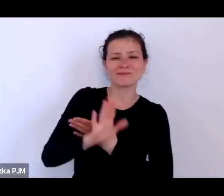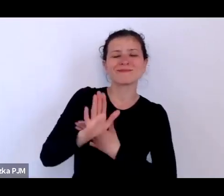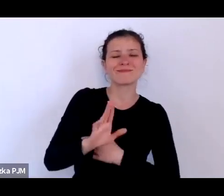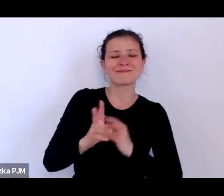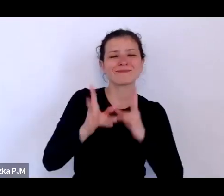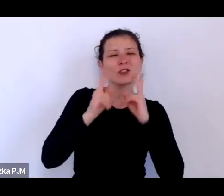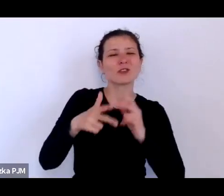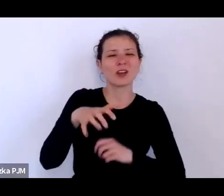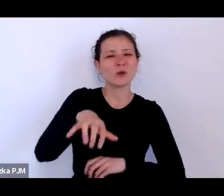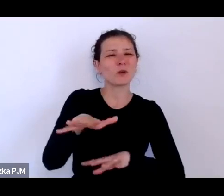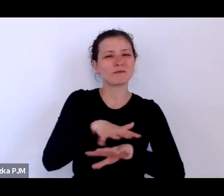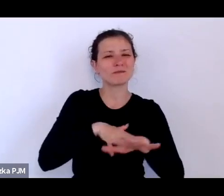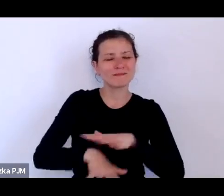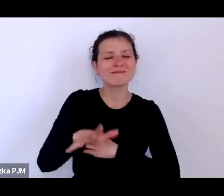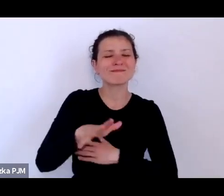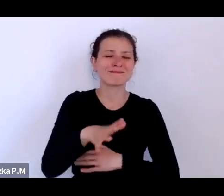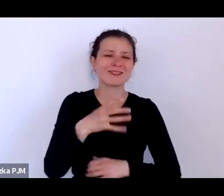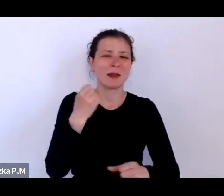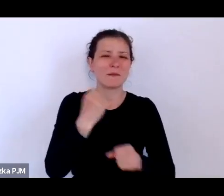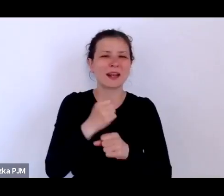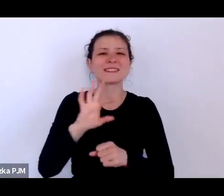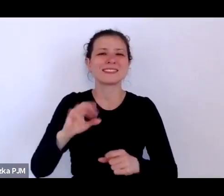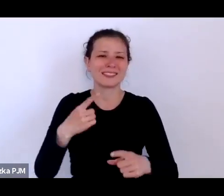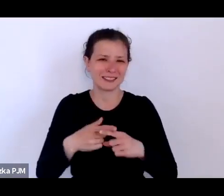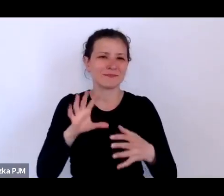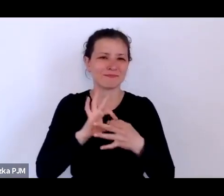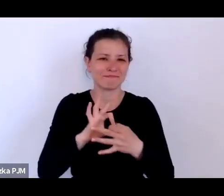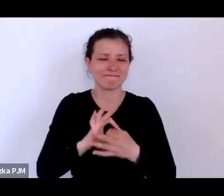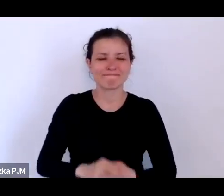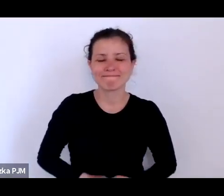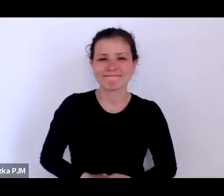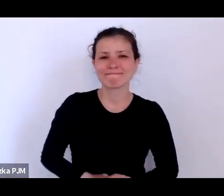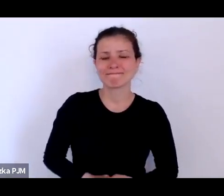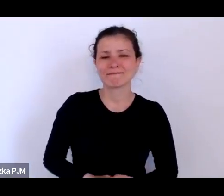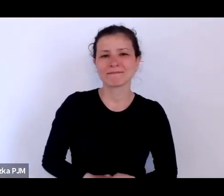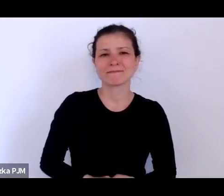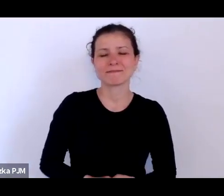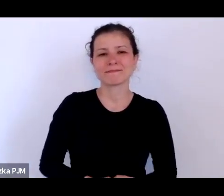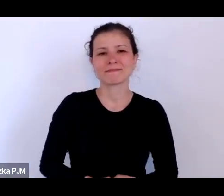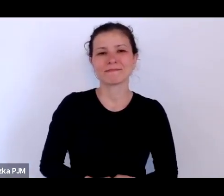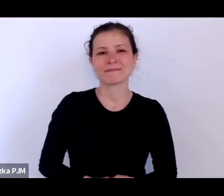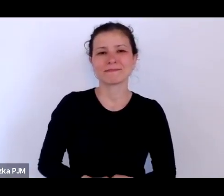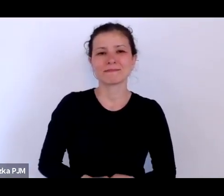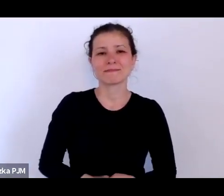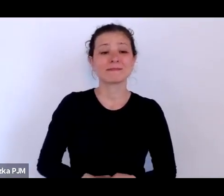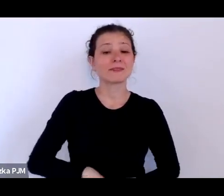kobiet pracujących seksualnie i to, w jaki sposób piszą o nich reportażyści